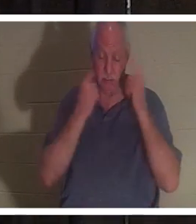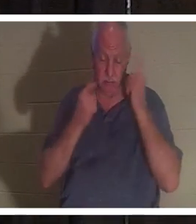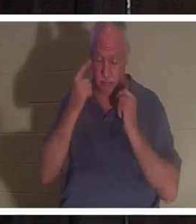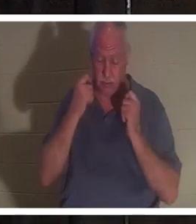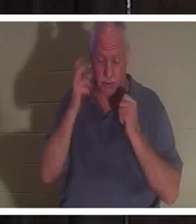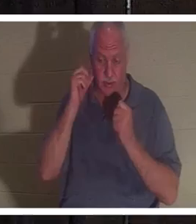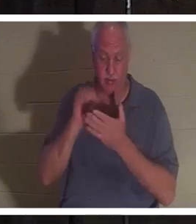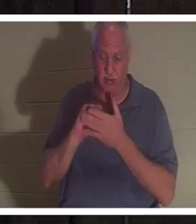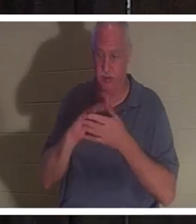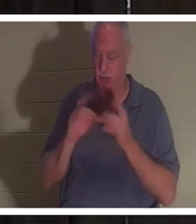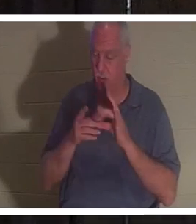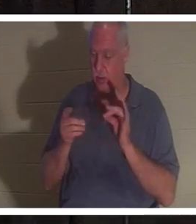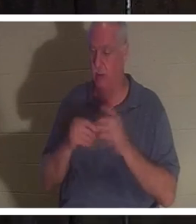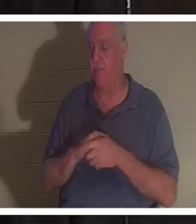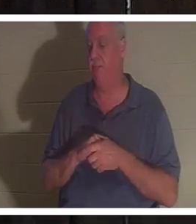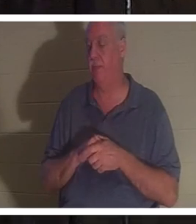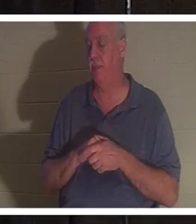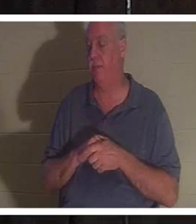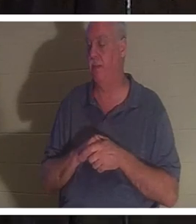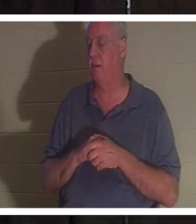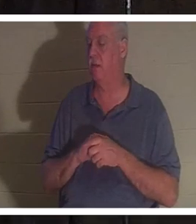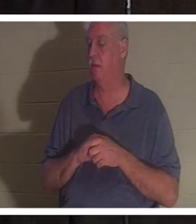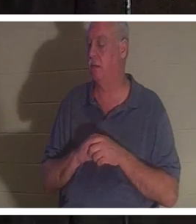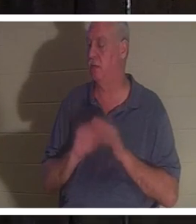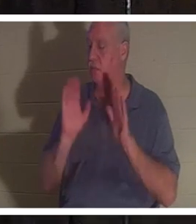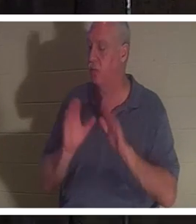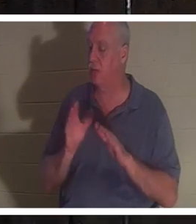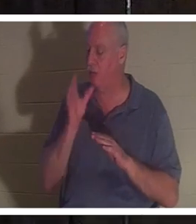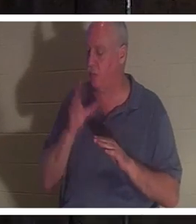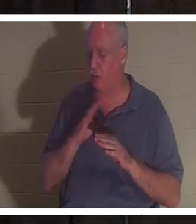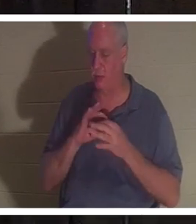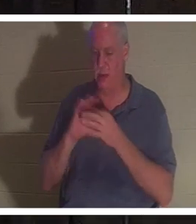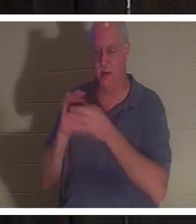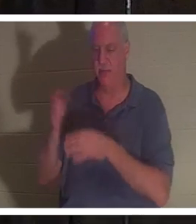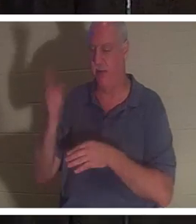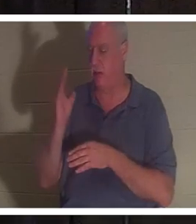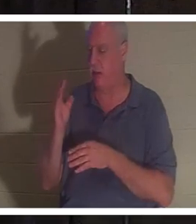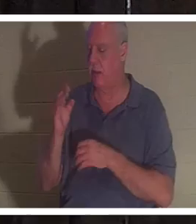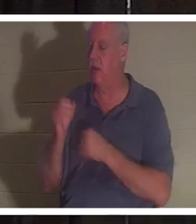जानिए, क्योंकि मेरा मतलब है कि वह भगवान की एक प्यारी महिला है। प्रभु से अत्यंत प्रेम करता है। इजराइली लोगों की पूरी लगन से सेवा करता हूं